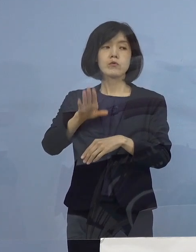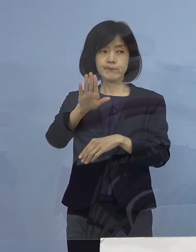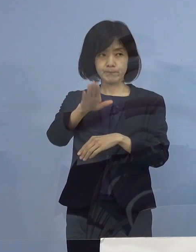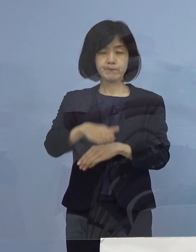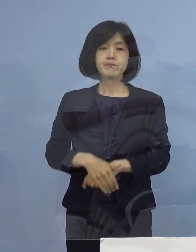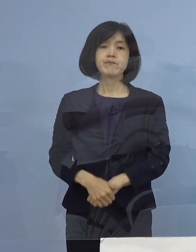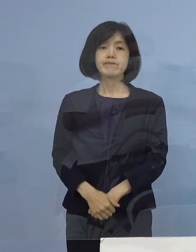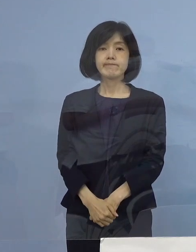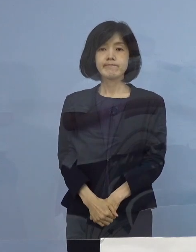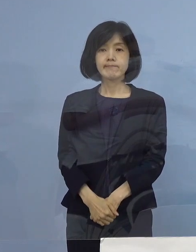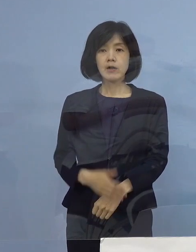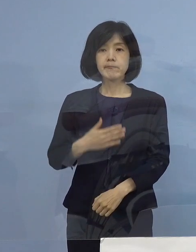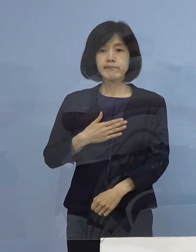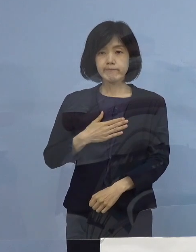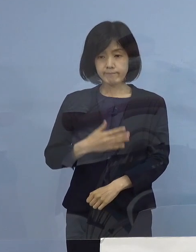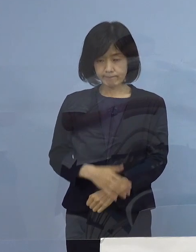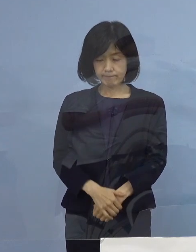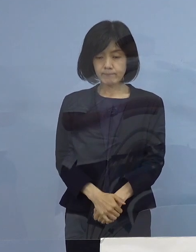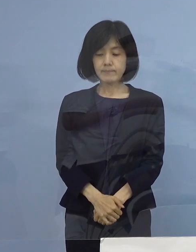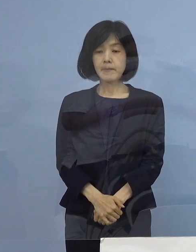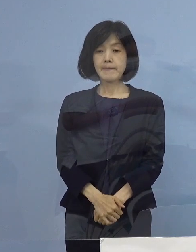（朝日新聞社） ありがとうございます